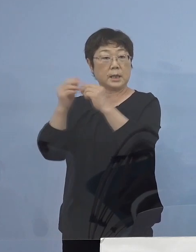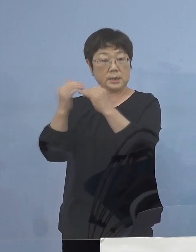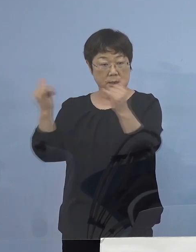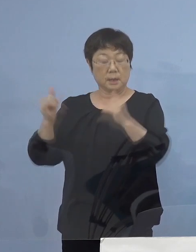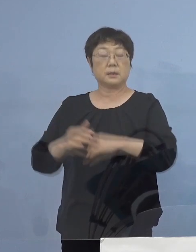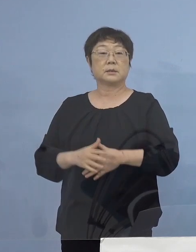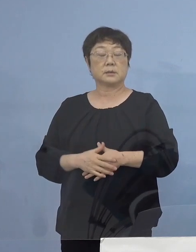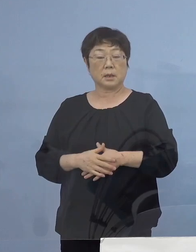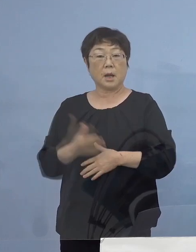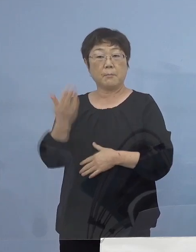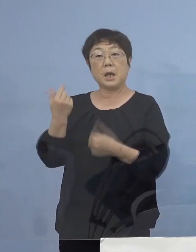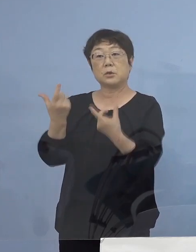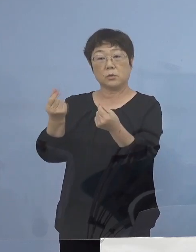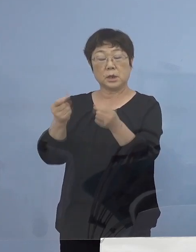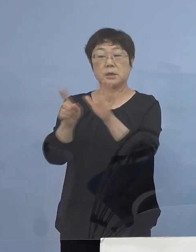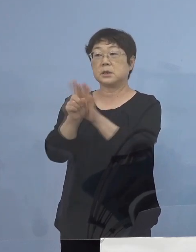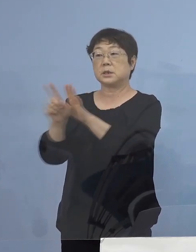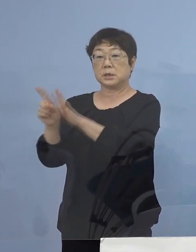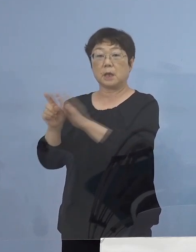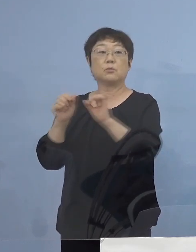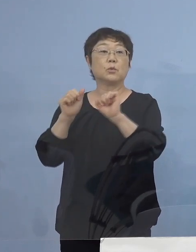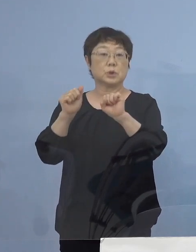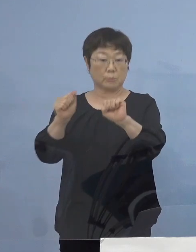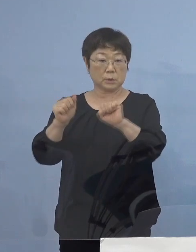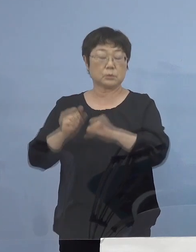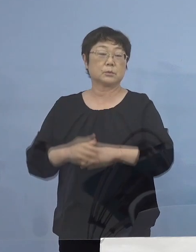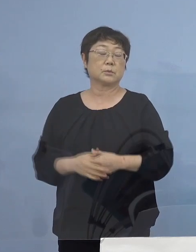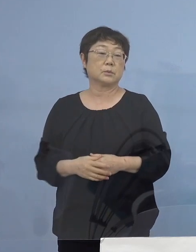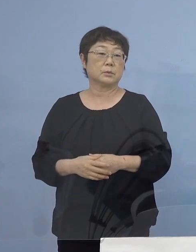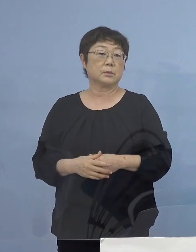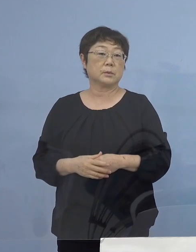前回同様、支援を行わさせていただきます